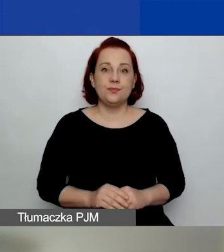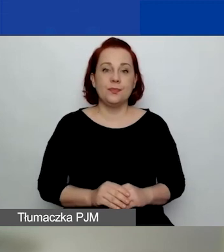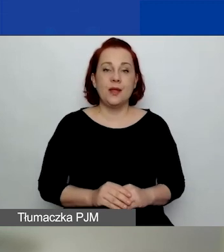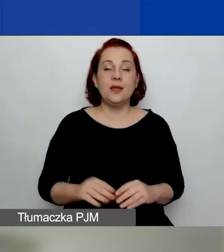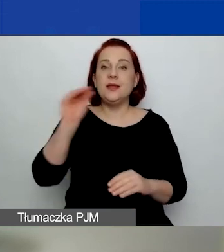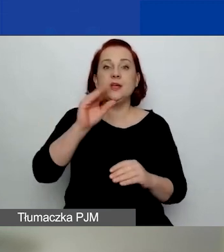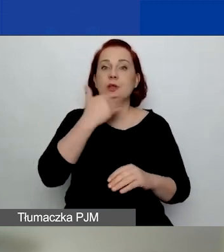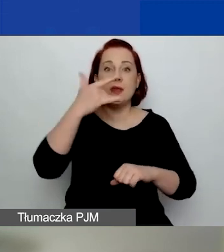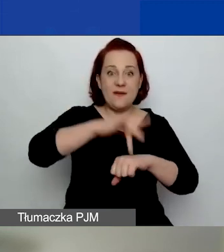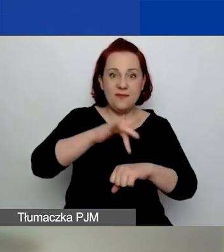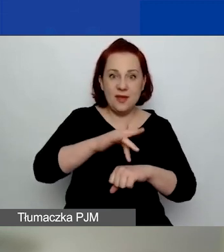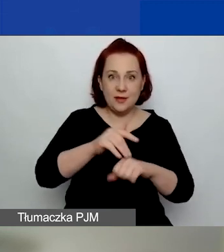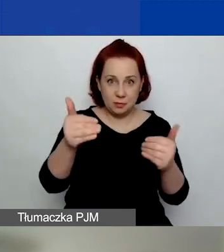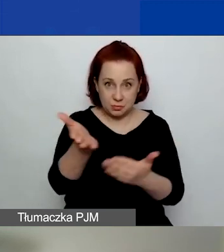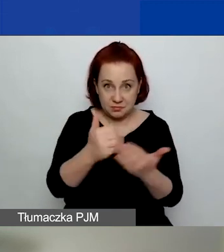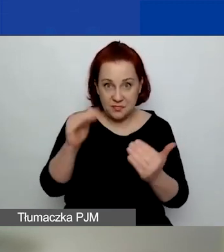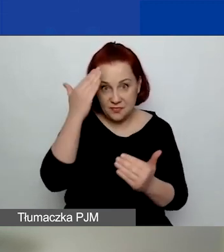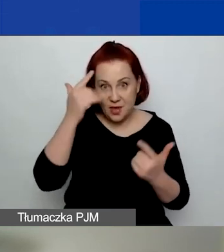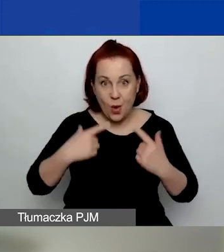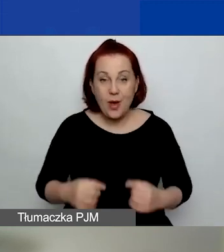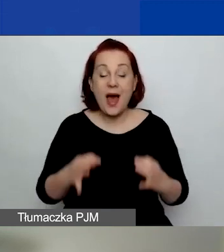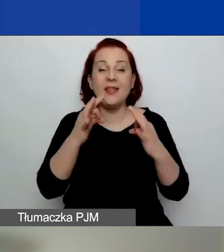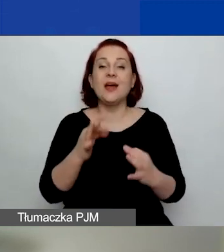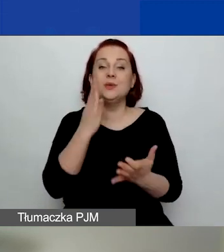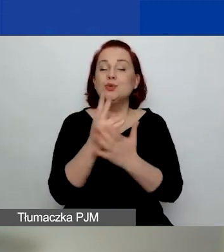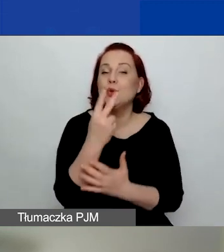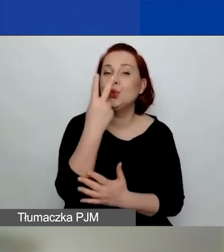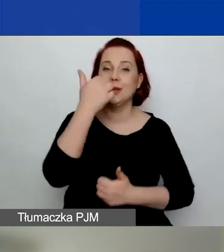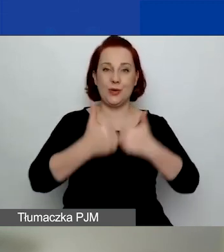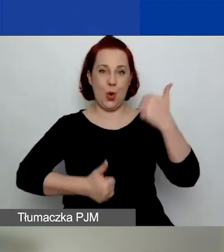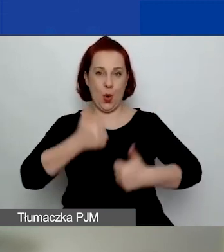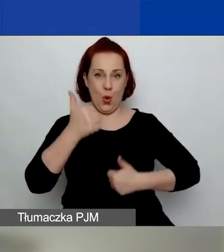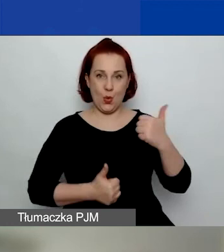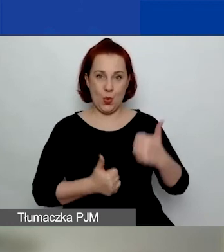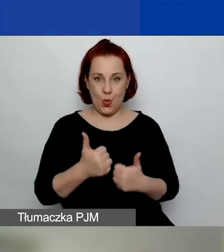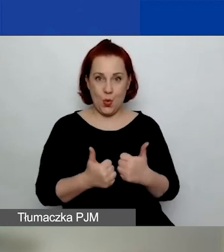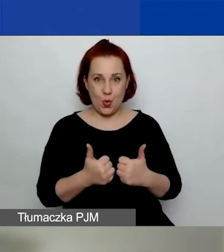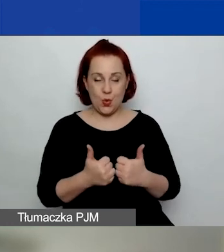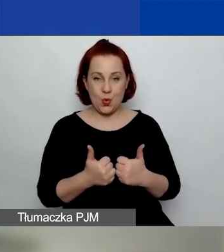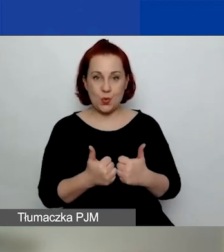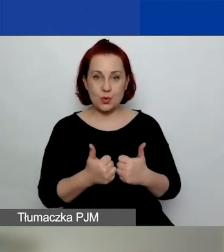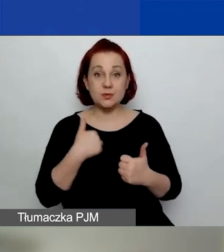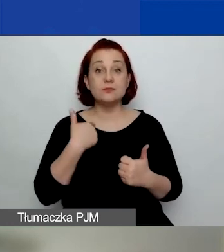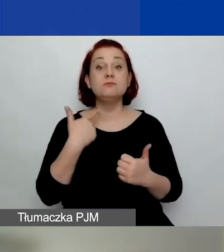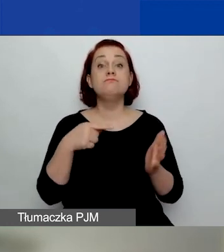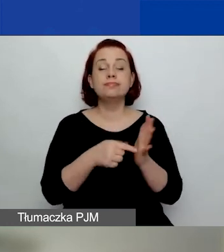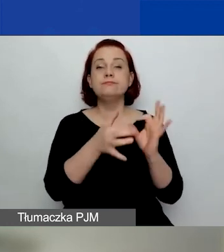Teraz jesteśmy w trakcie drugiego konkursu na projekty tematyczne.